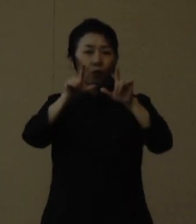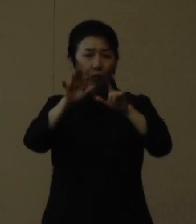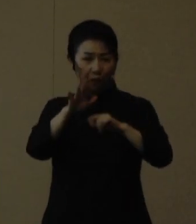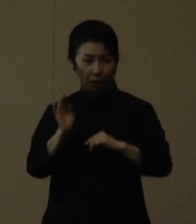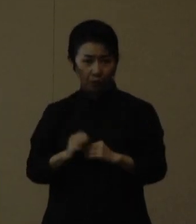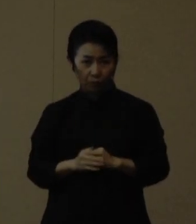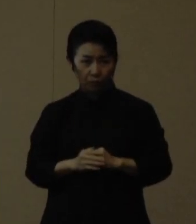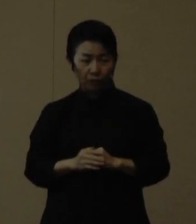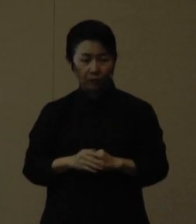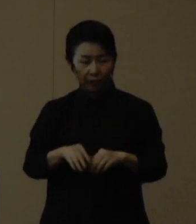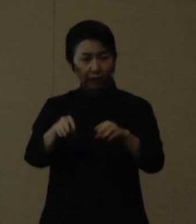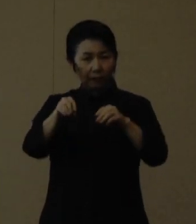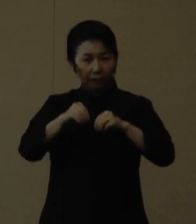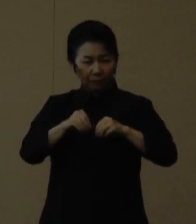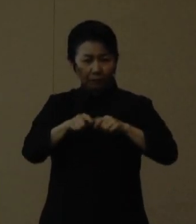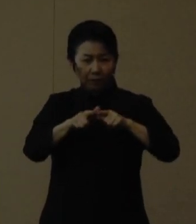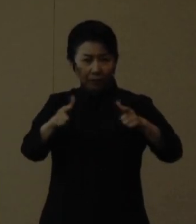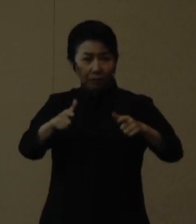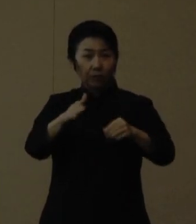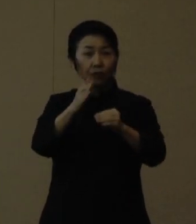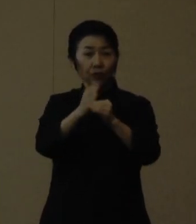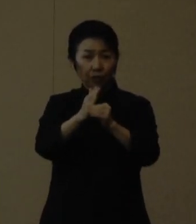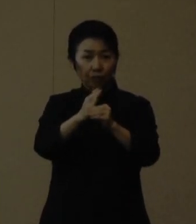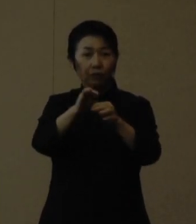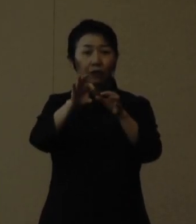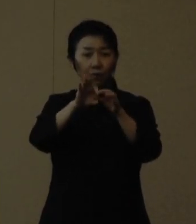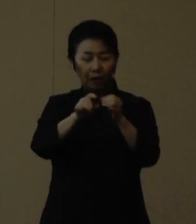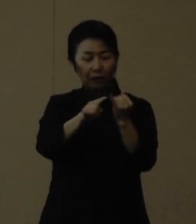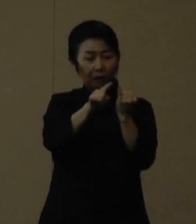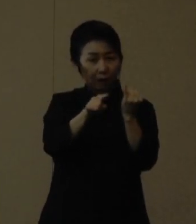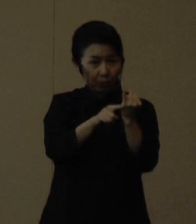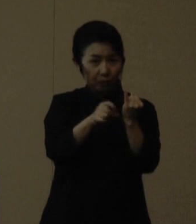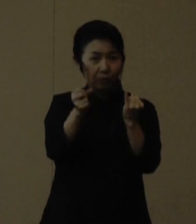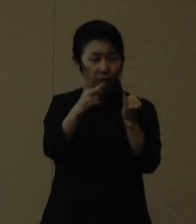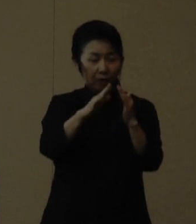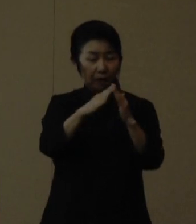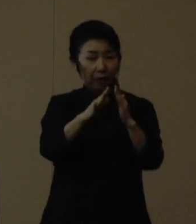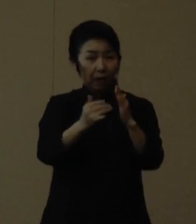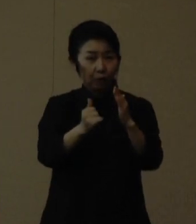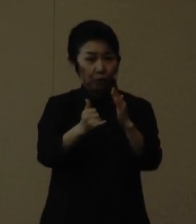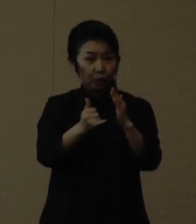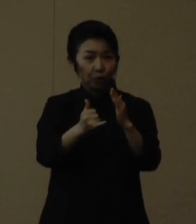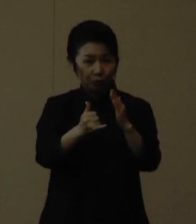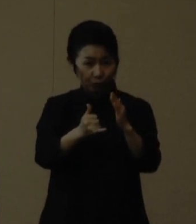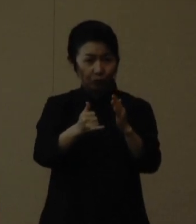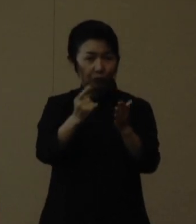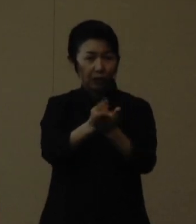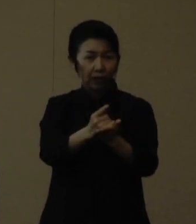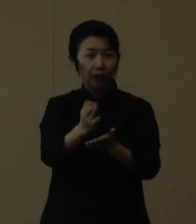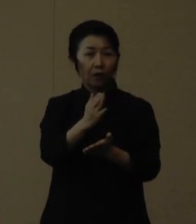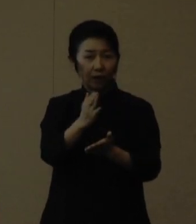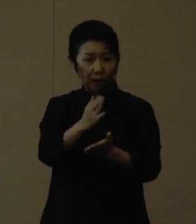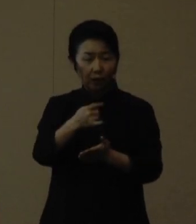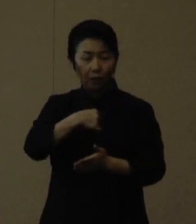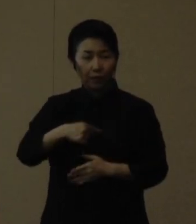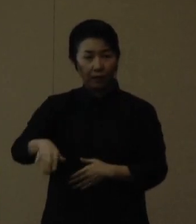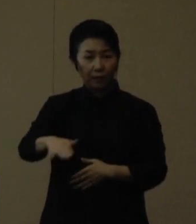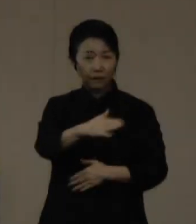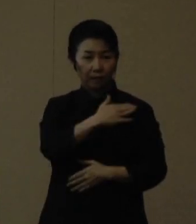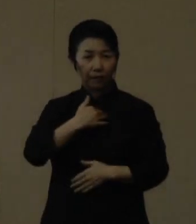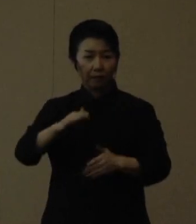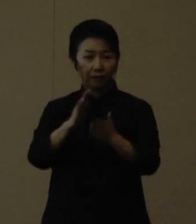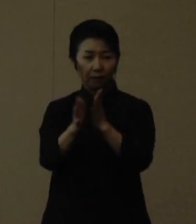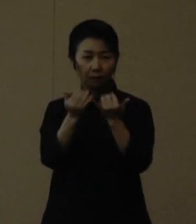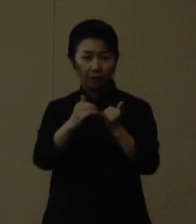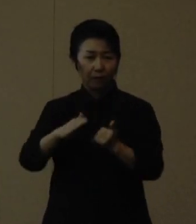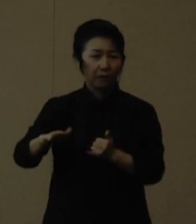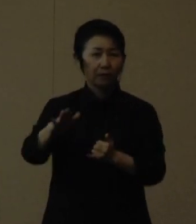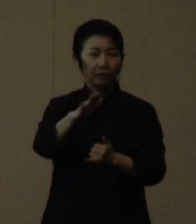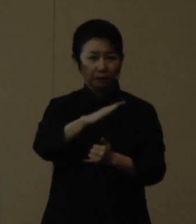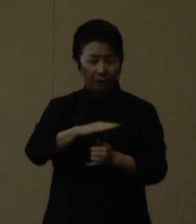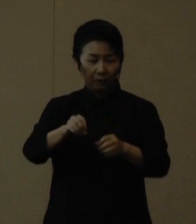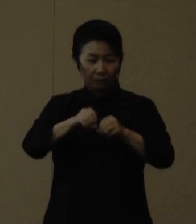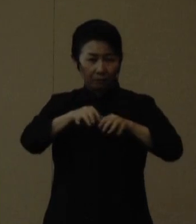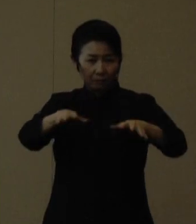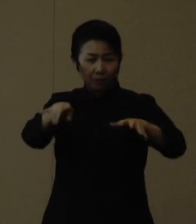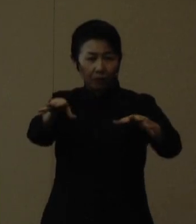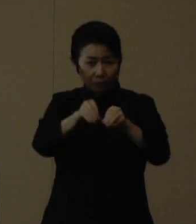妊婦さんやその同居するご家族等だけではなく、私たち県民全体で感染拡大を抑えていきましょう